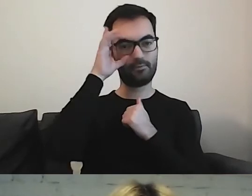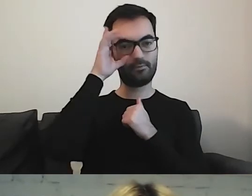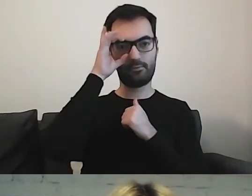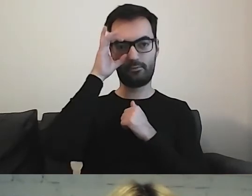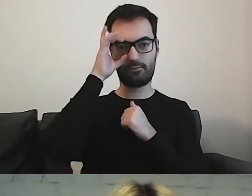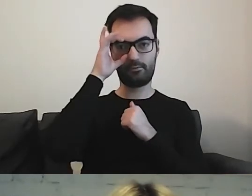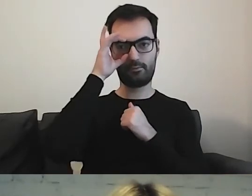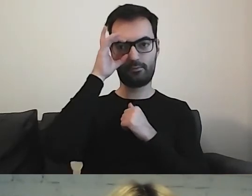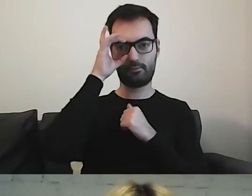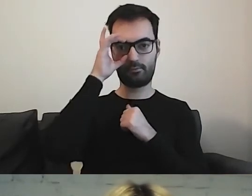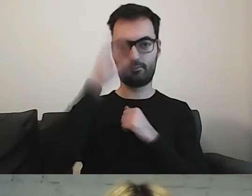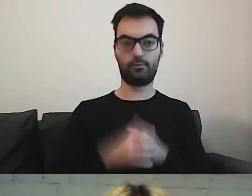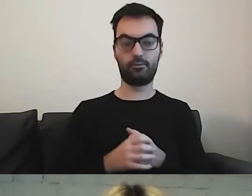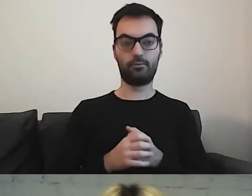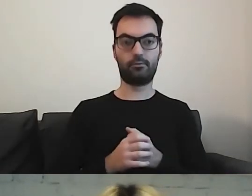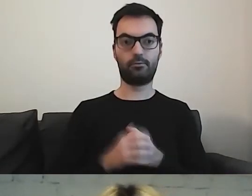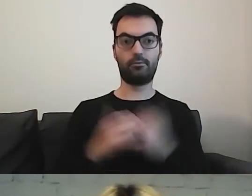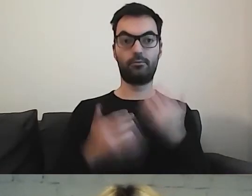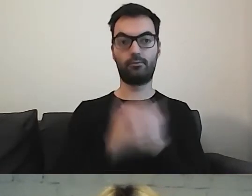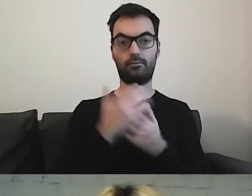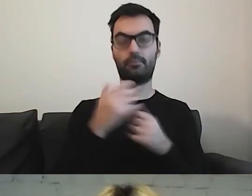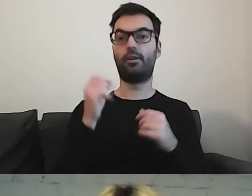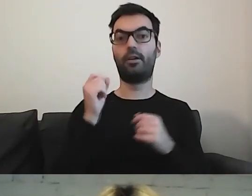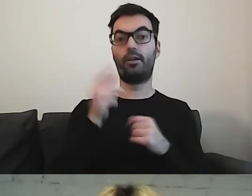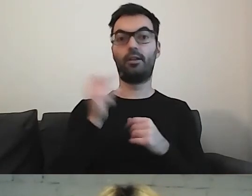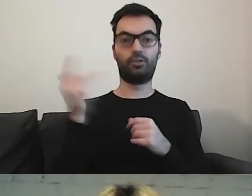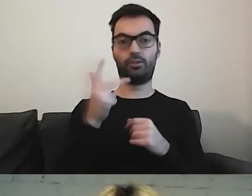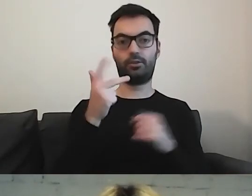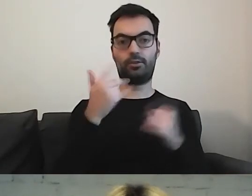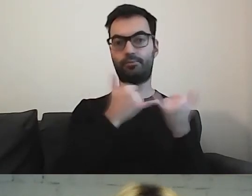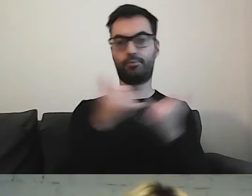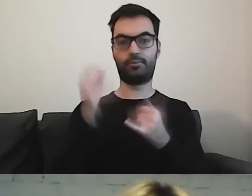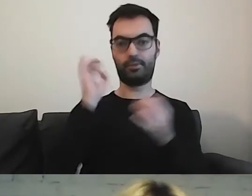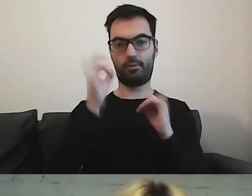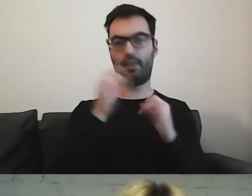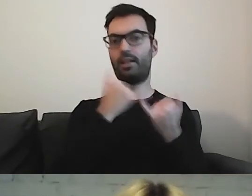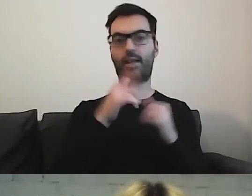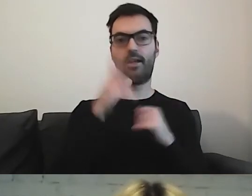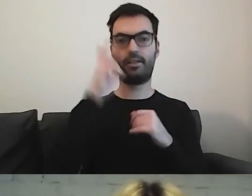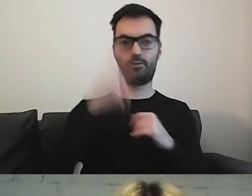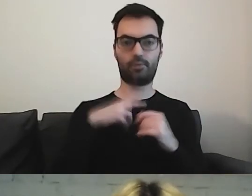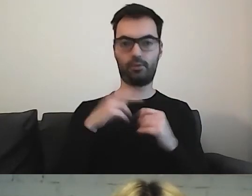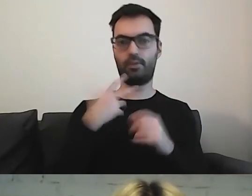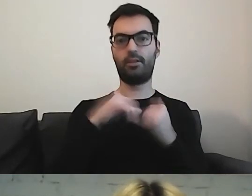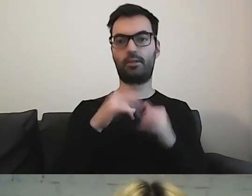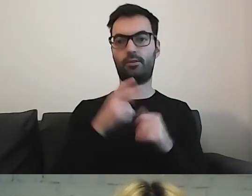Tu są trzy informacje z różnych podmiotów państwowych.